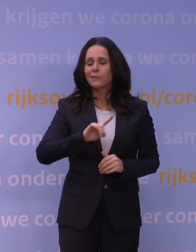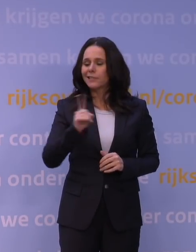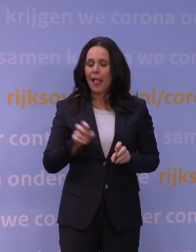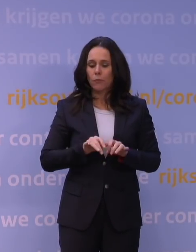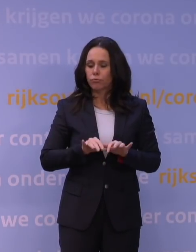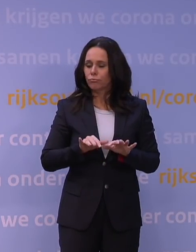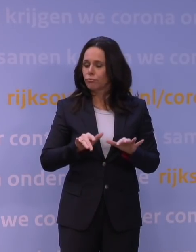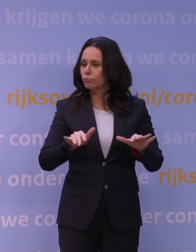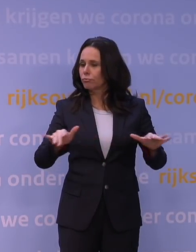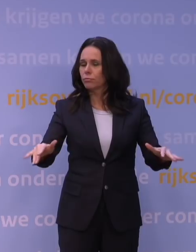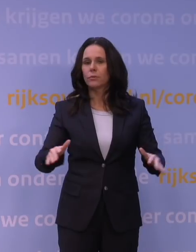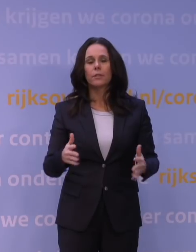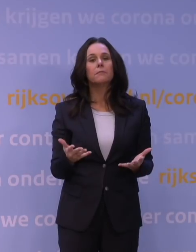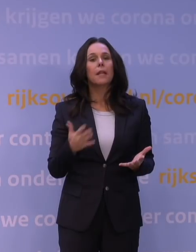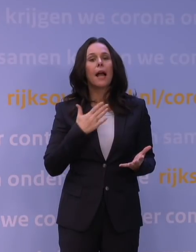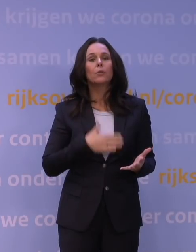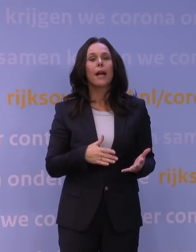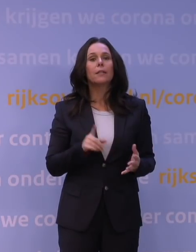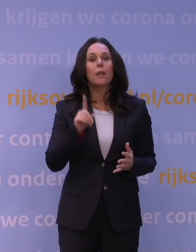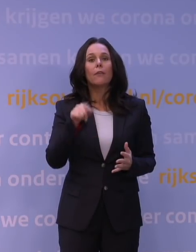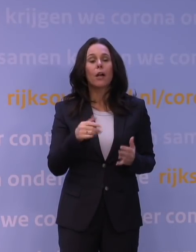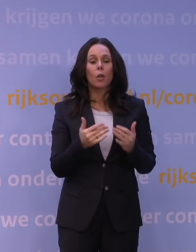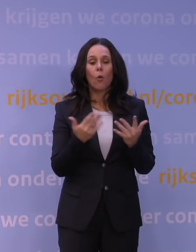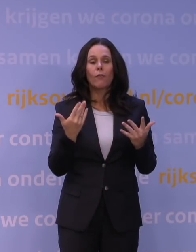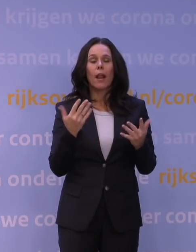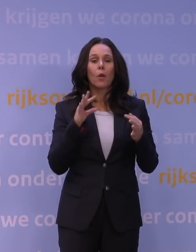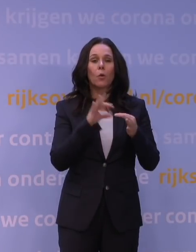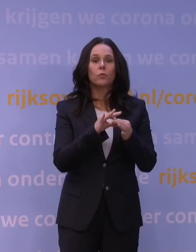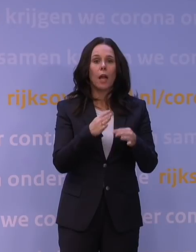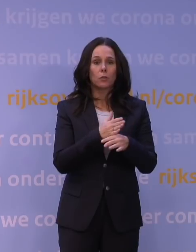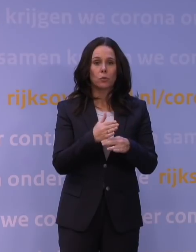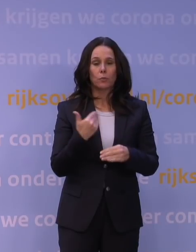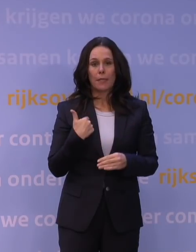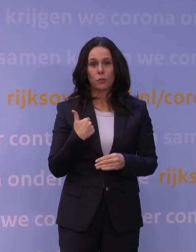is uiteindelijk afhankelijk van contacten tussen mensen. En die contacten hebben een intensiteit,